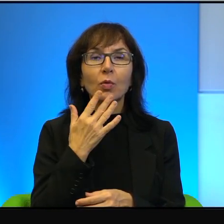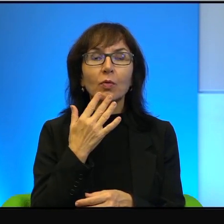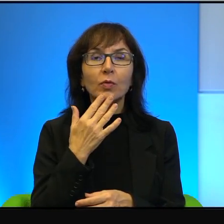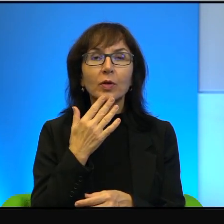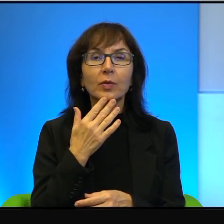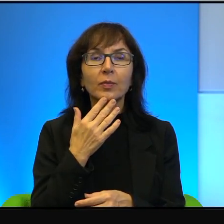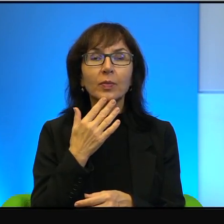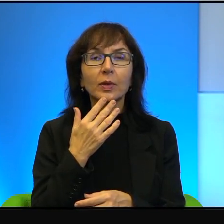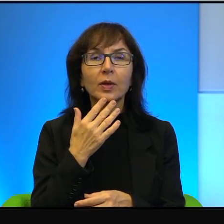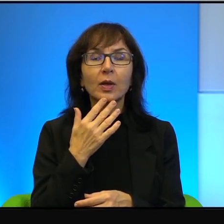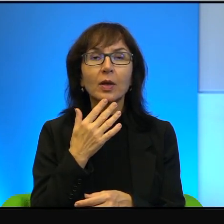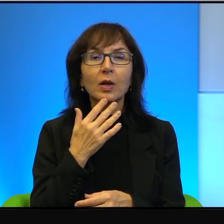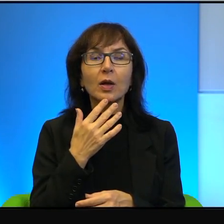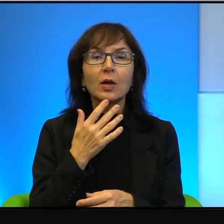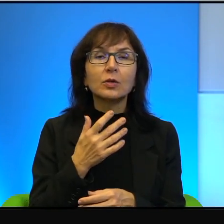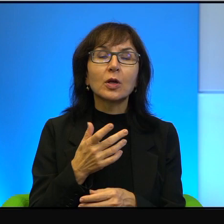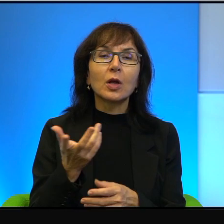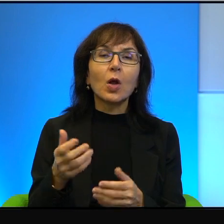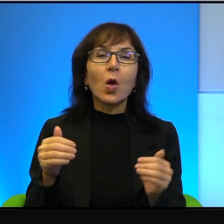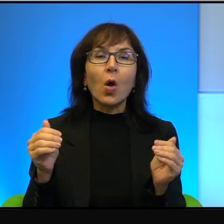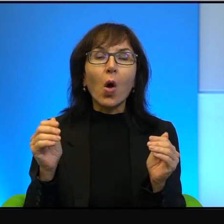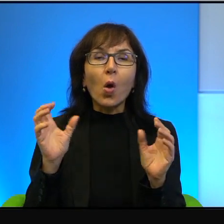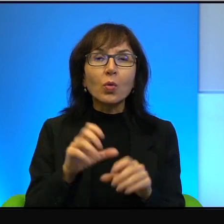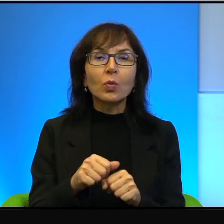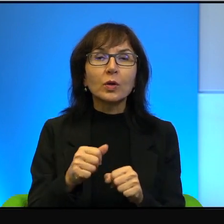okupacja nie może trwać wiecznie, to jeszcze powinien to udowodnić.